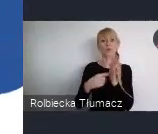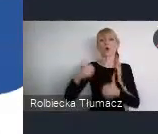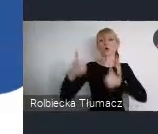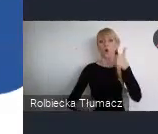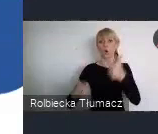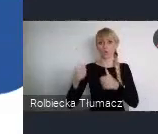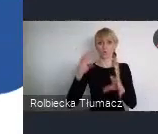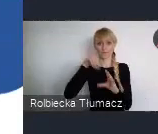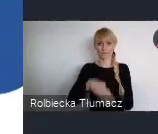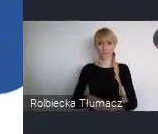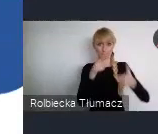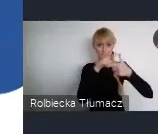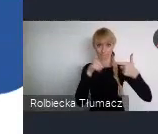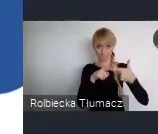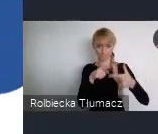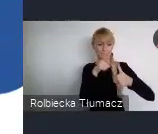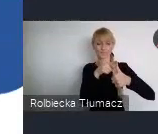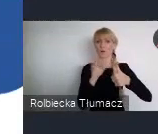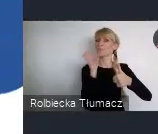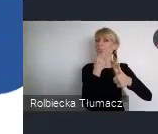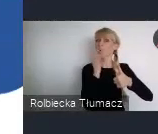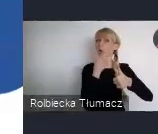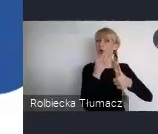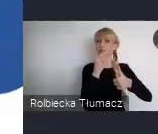Młodych pasjonatów i Młodych profesjonalistów.